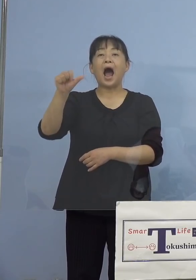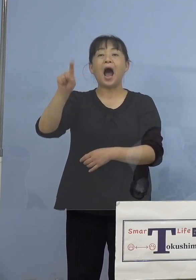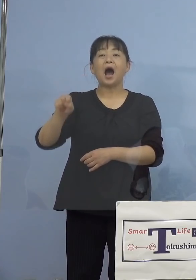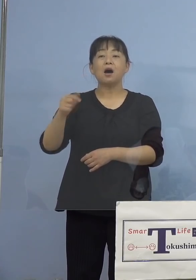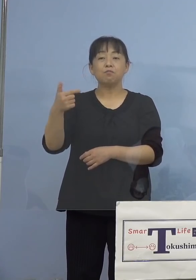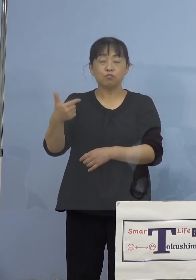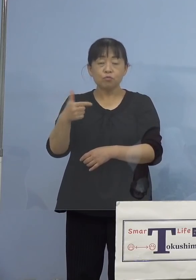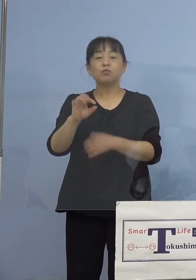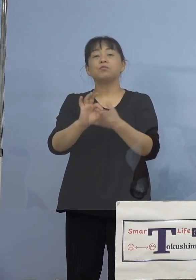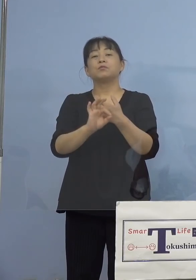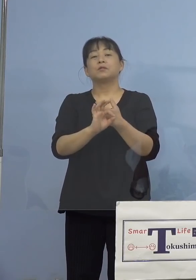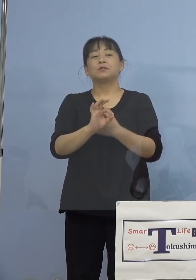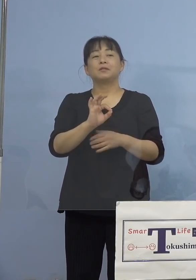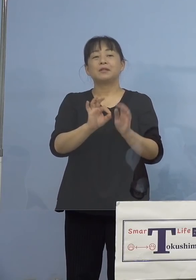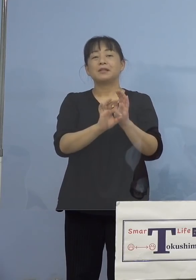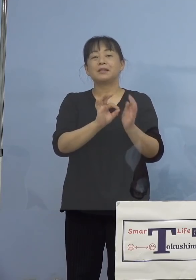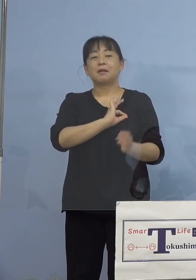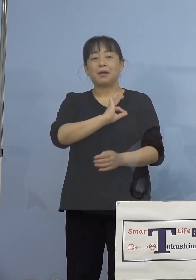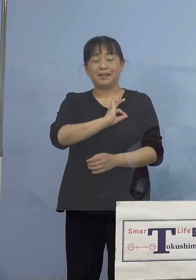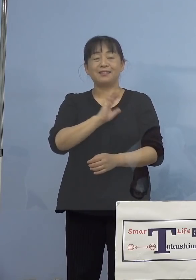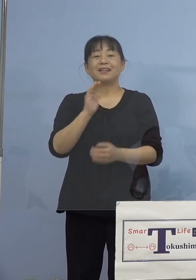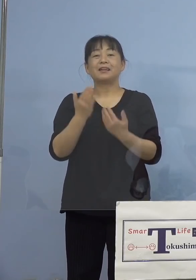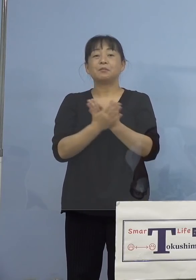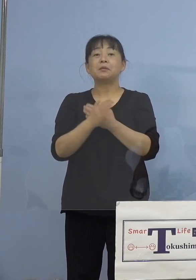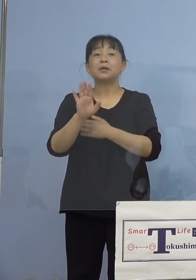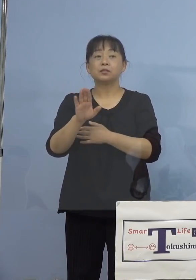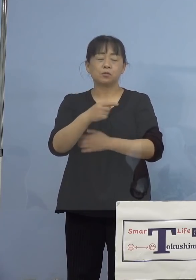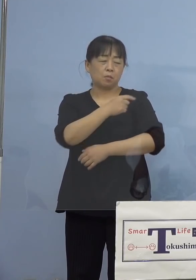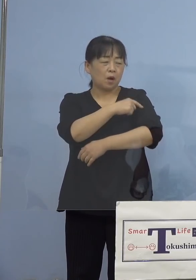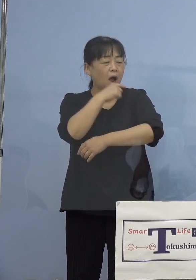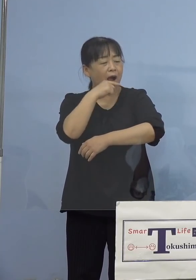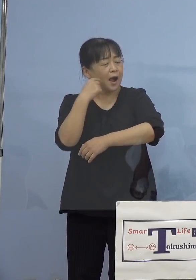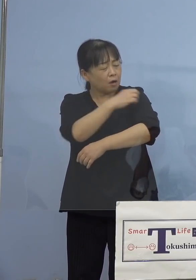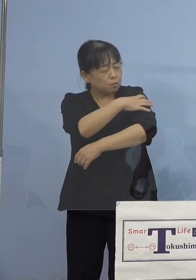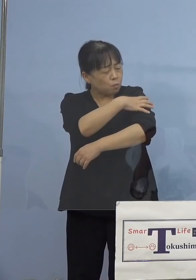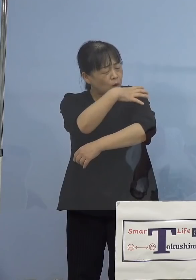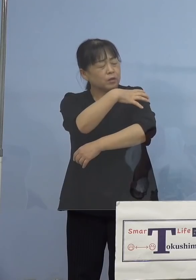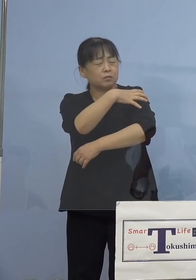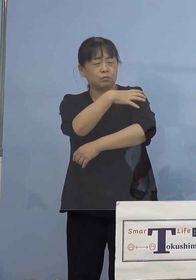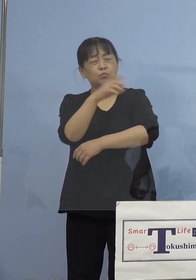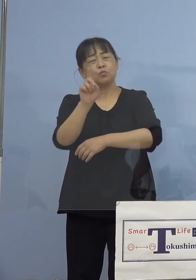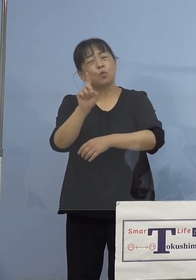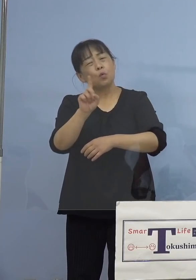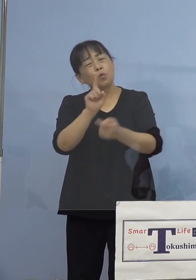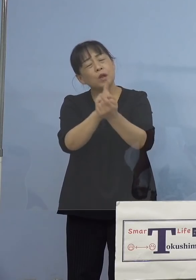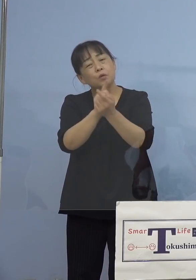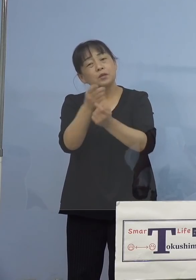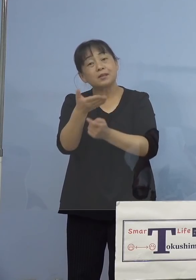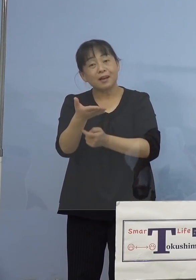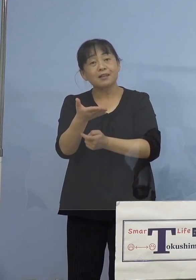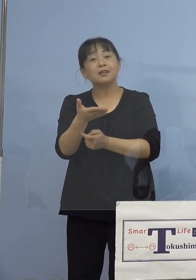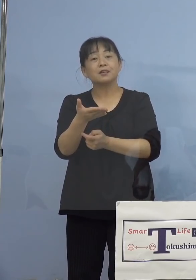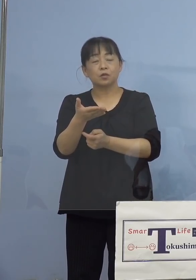赤みが出てきました、どうしたらよいのか こうしたものは発疹ですね